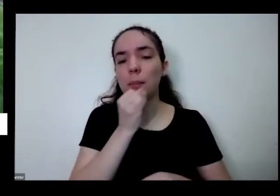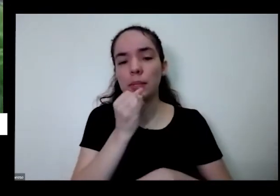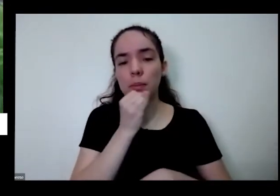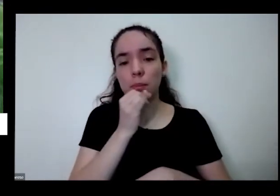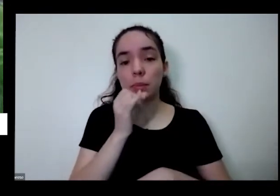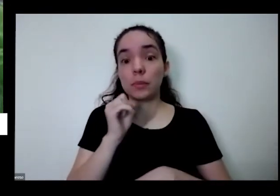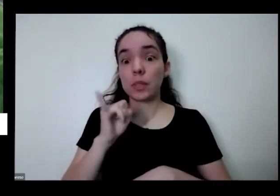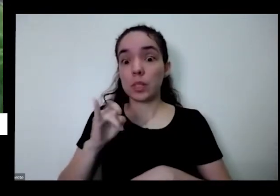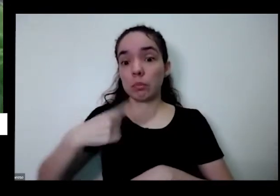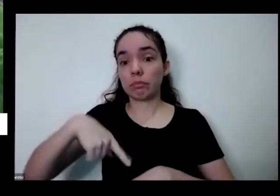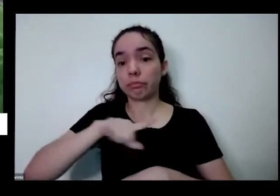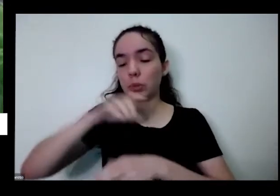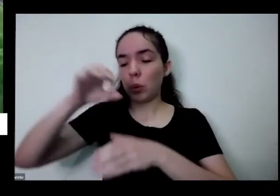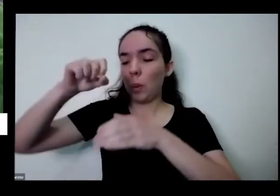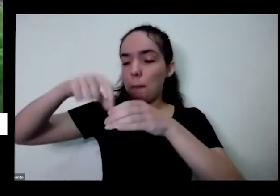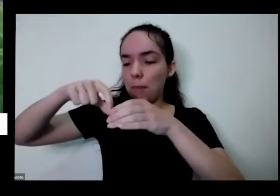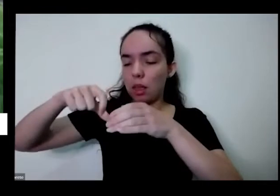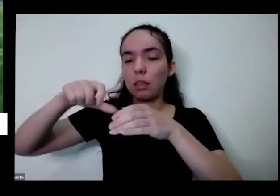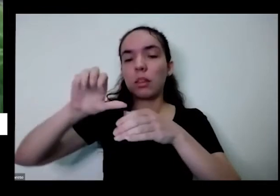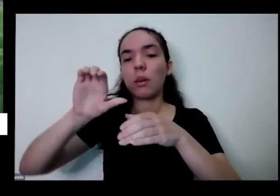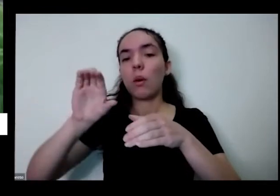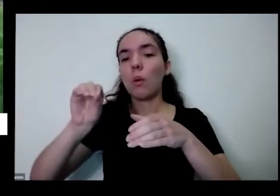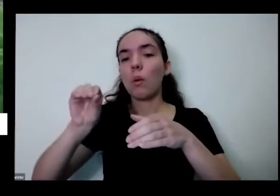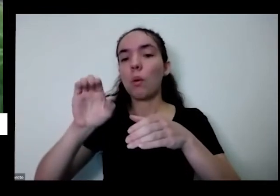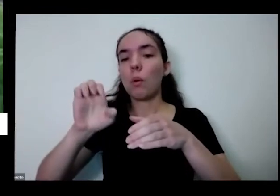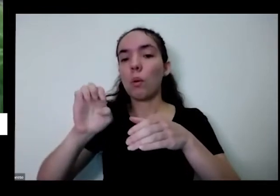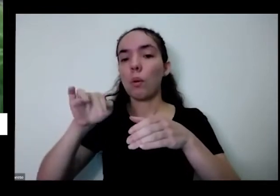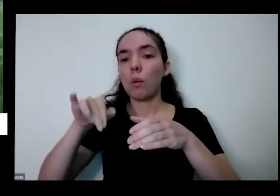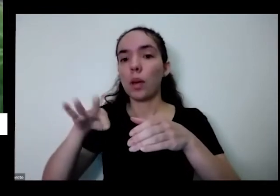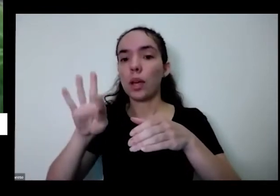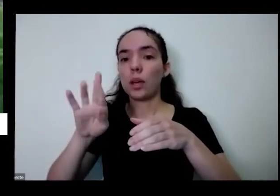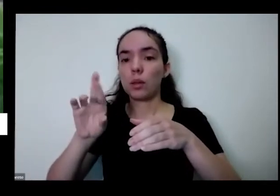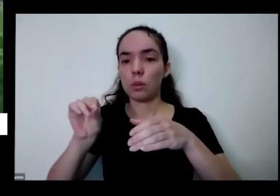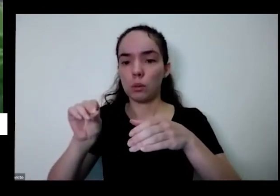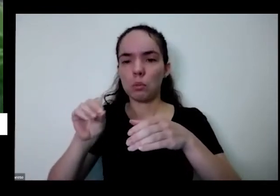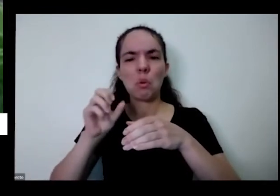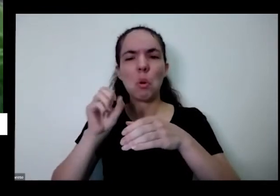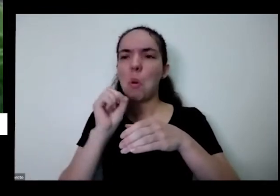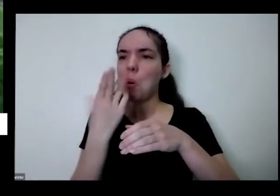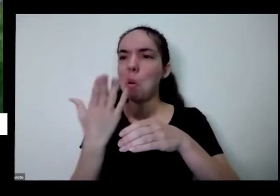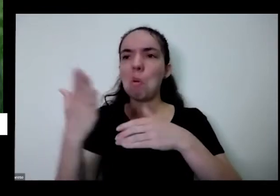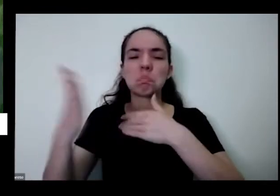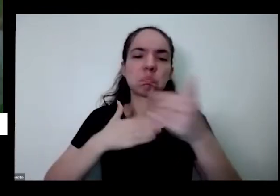hora o pé de coentro tem planta o pé de coentro ou qualquer uma dessas outras ervas aromáticas